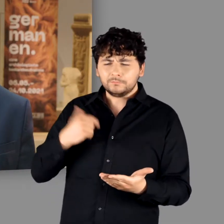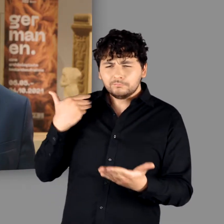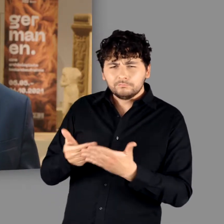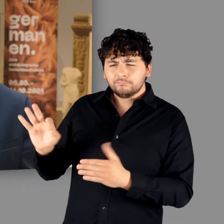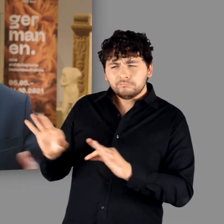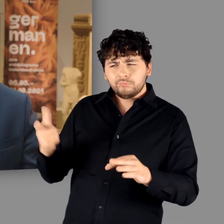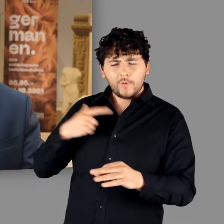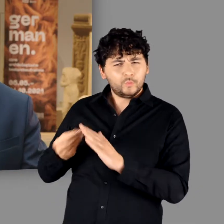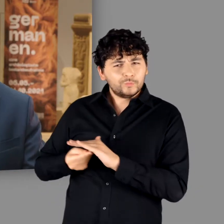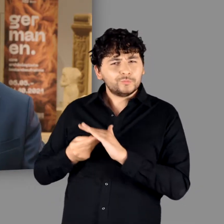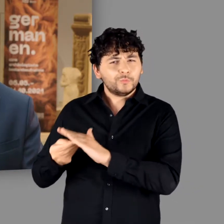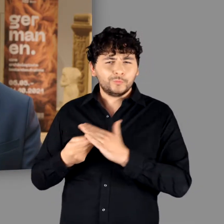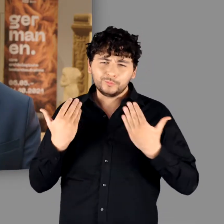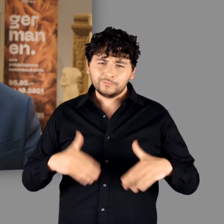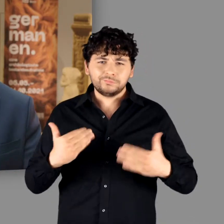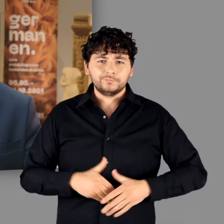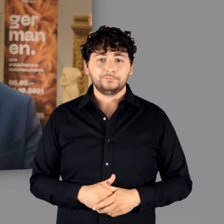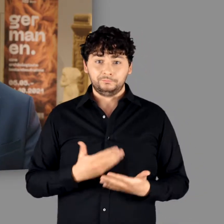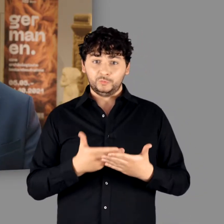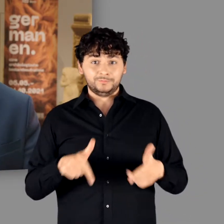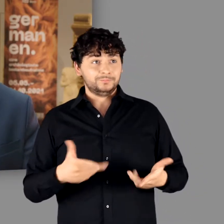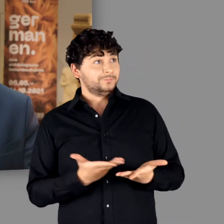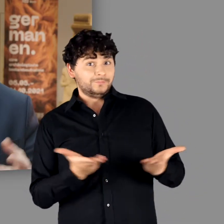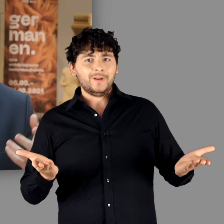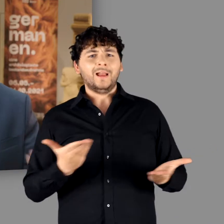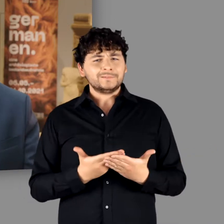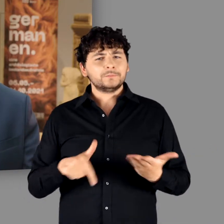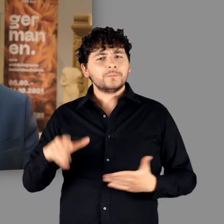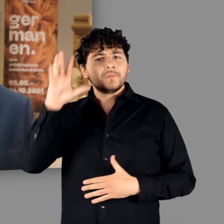Von dieser Unterstützung zeugt nicht zuletzt, dass wir unsere Germanen-Ausstellung